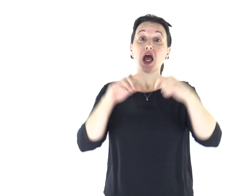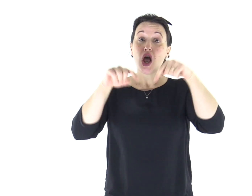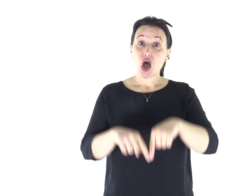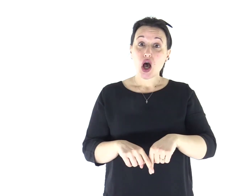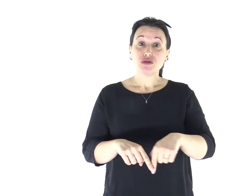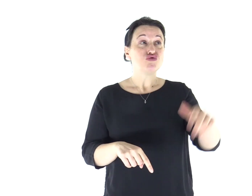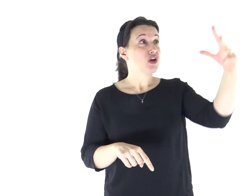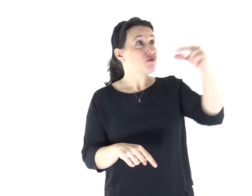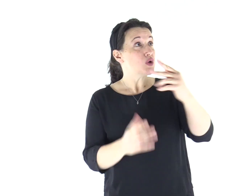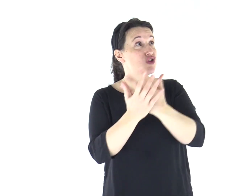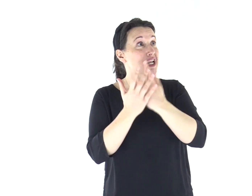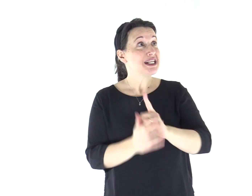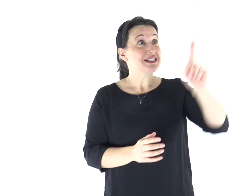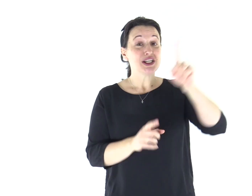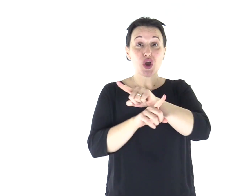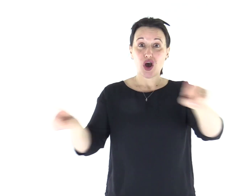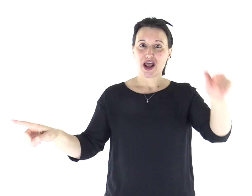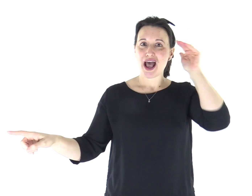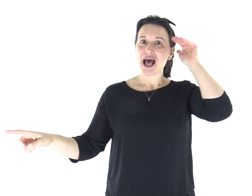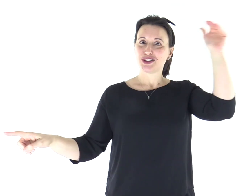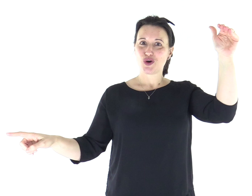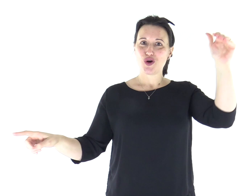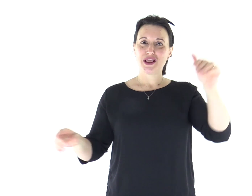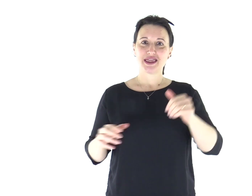Ascoltate oggi la voce del Signore.